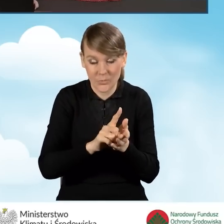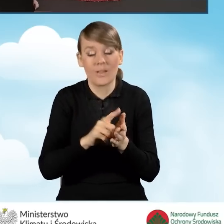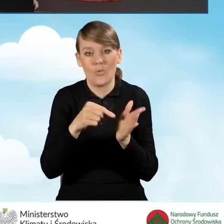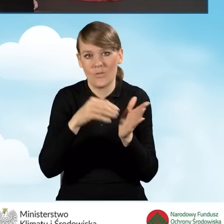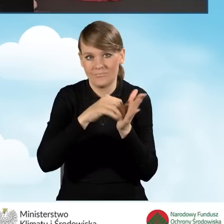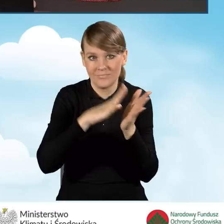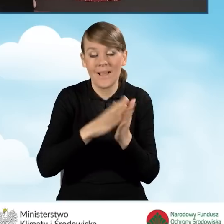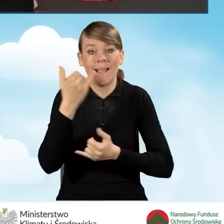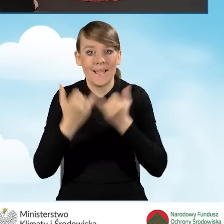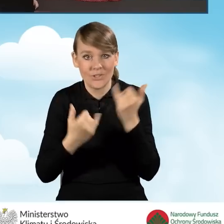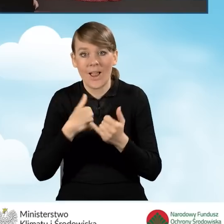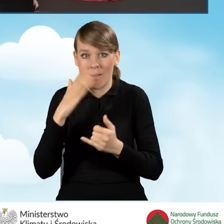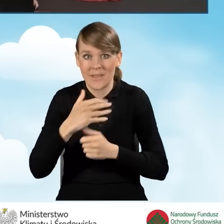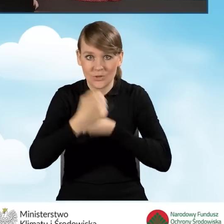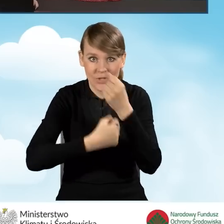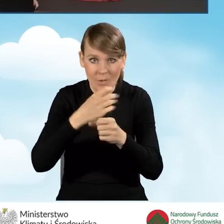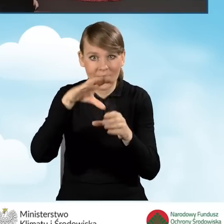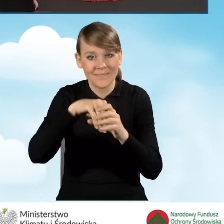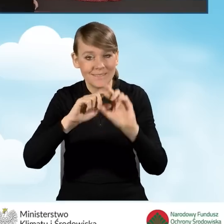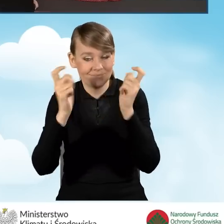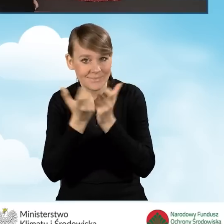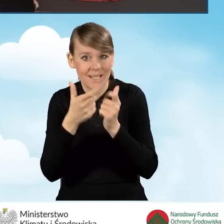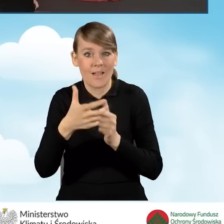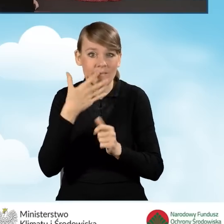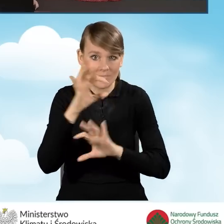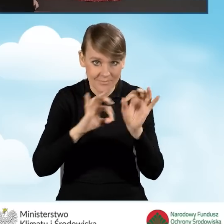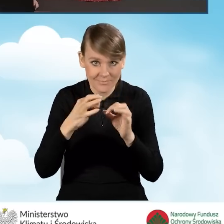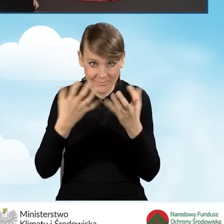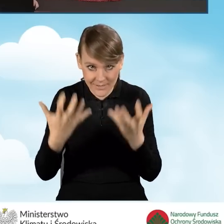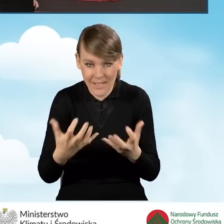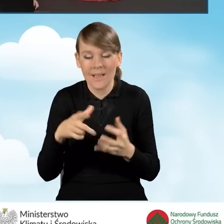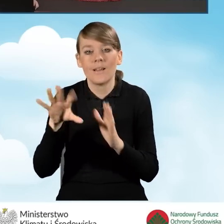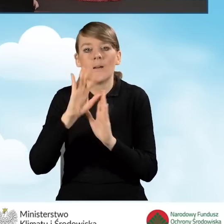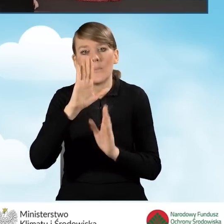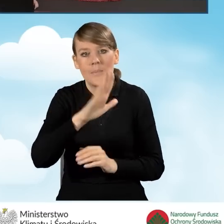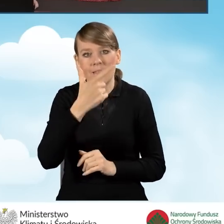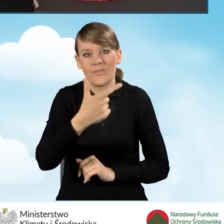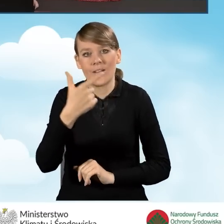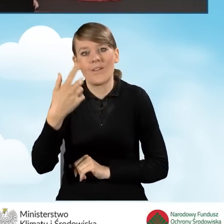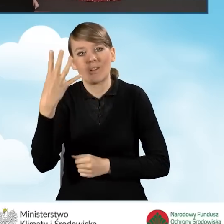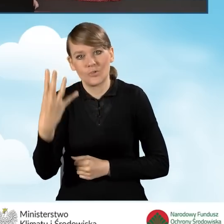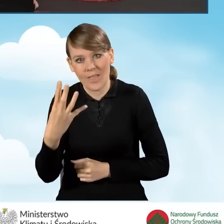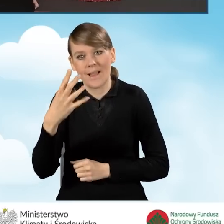które będzie obejmowało kompleksową termomodernizację. Zaznaczamy punkt B2.4.1 i przechodzimy dalej.